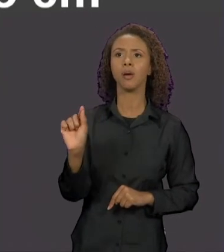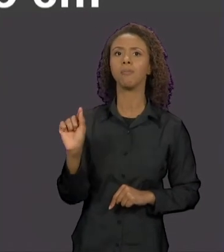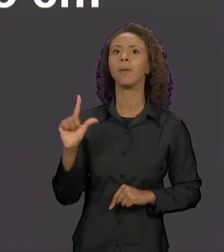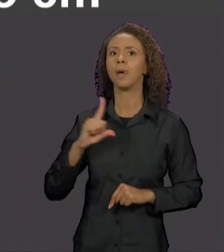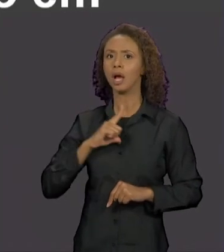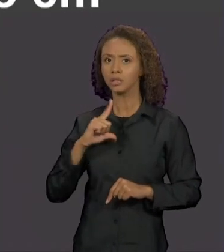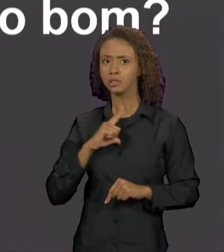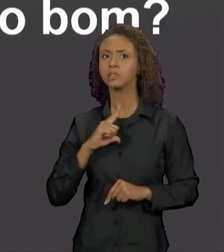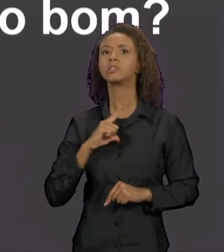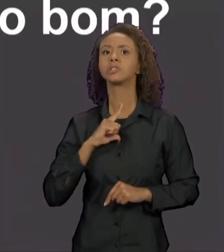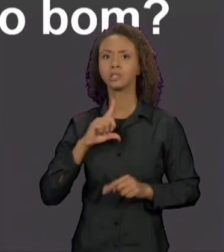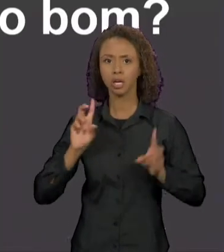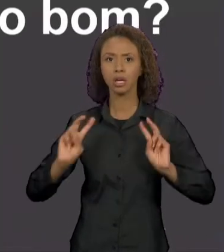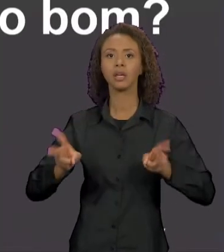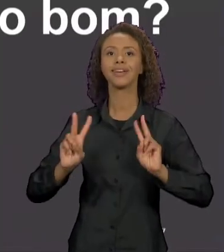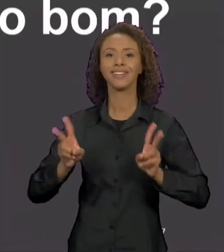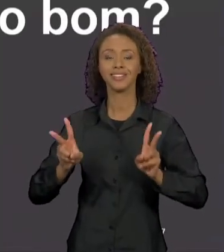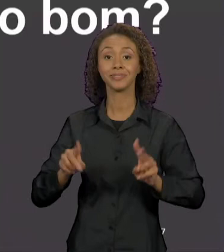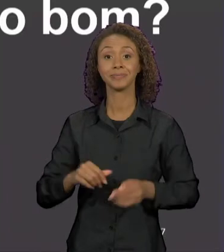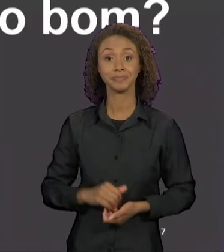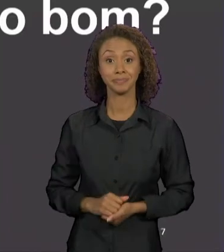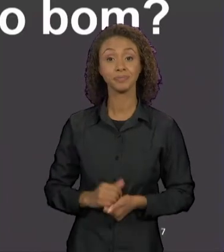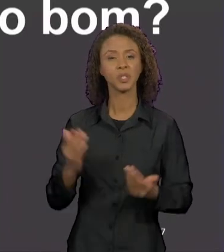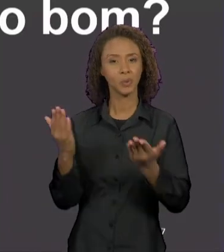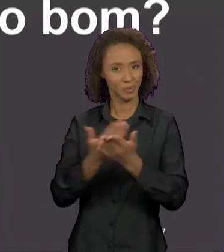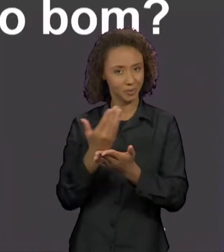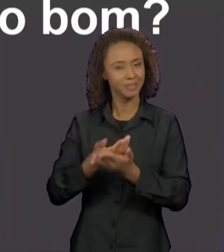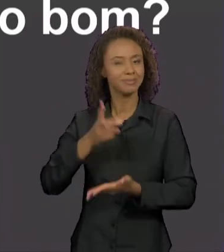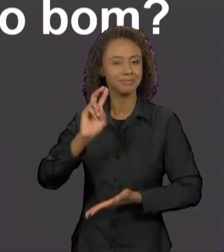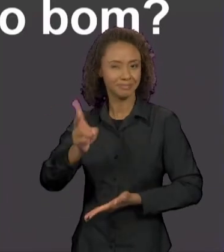ELE APARECE. DESSE MESMO LIVRO, TEMOS UM OUTRO